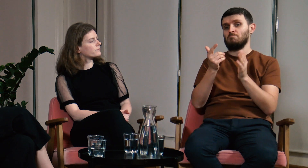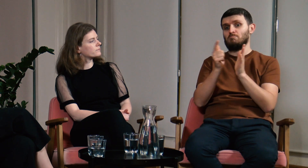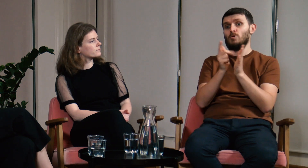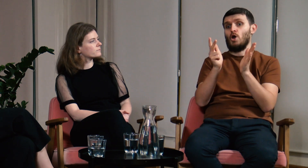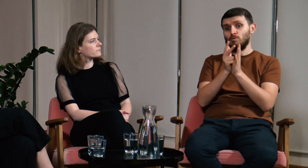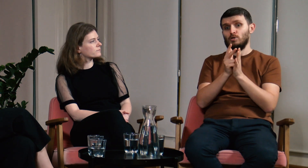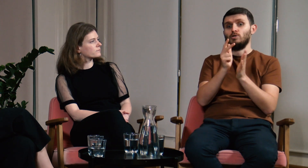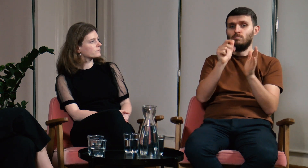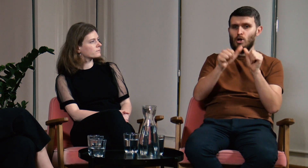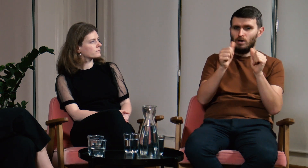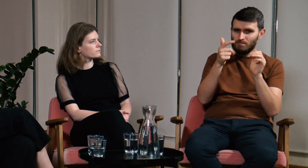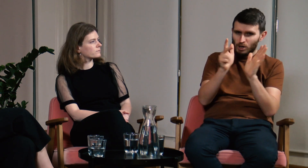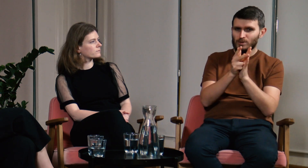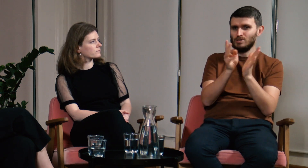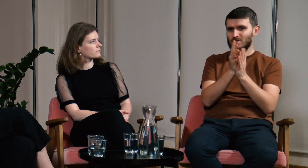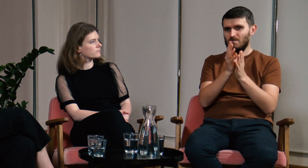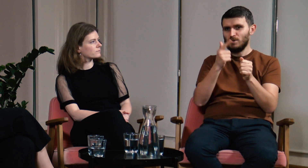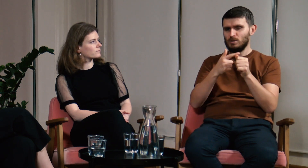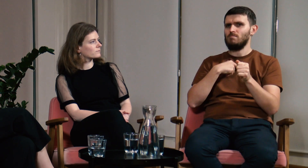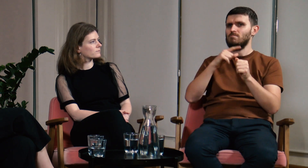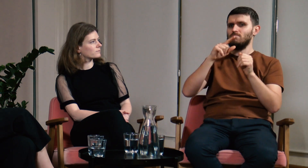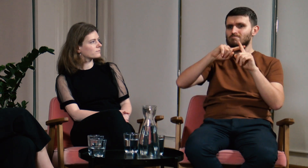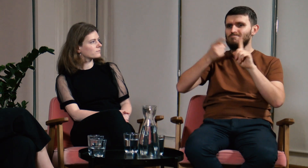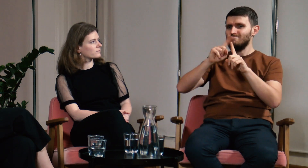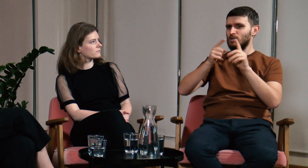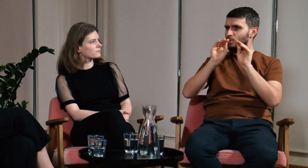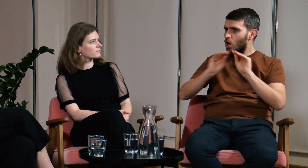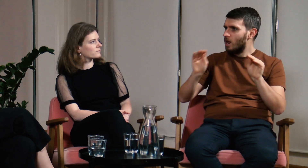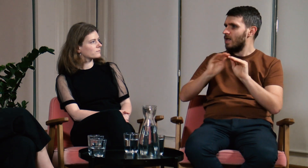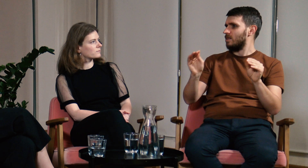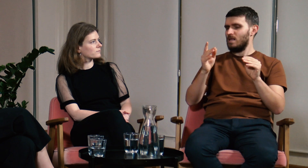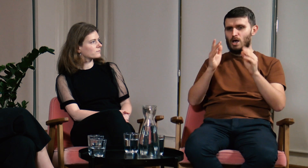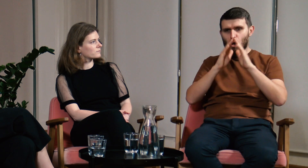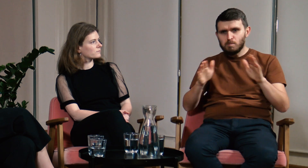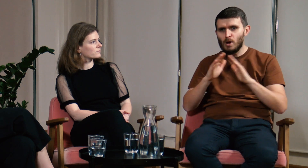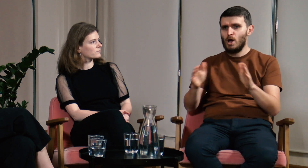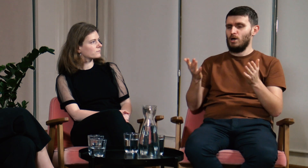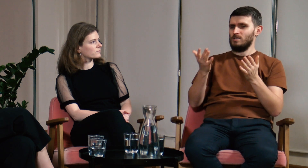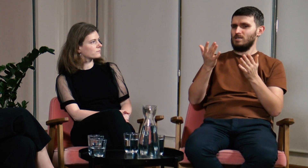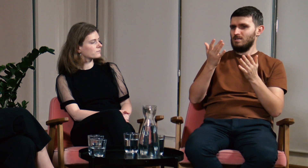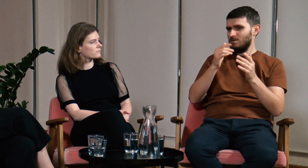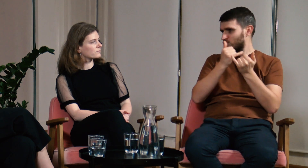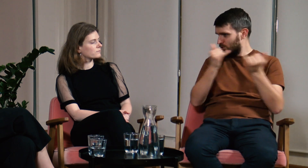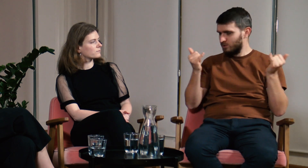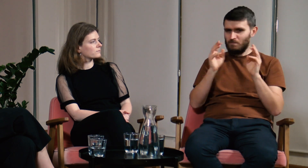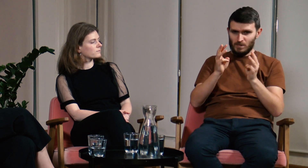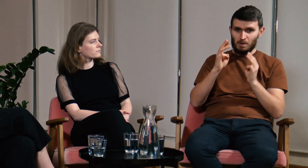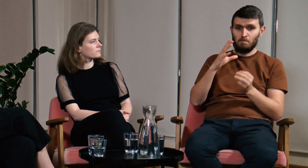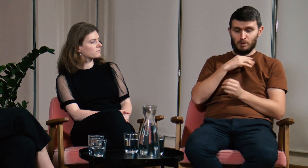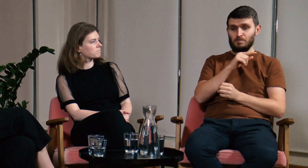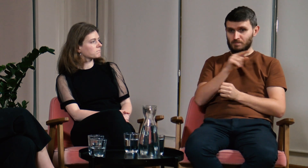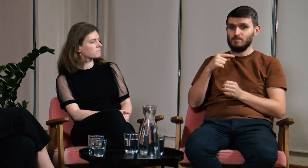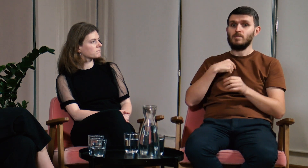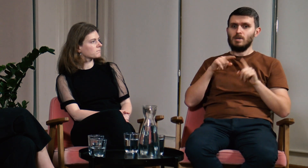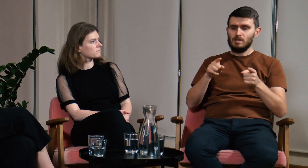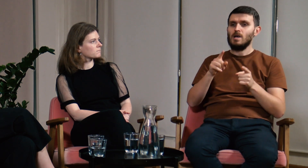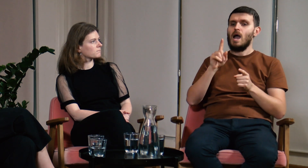potem w latach 2017-2020 organizowaliśmy szkolenia, obozy, różne warsztaty.